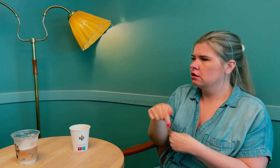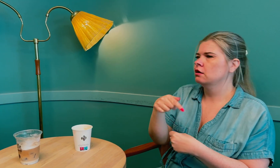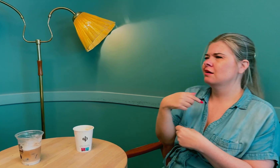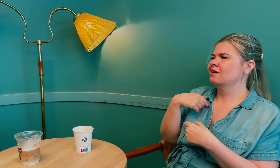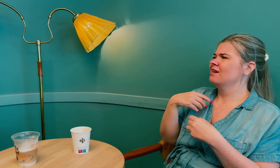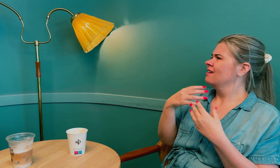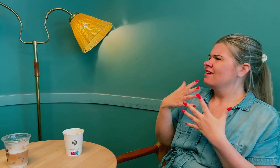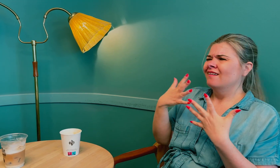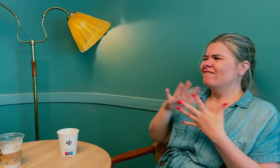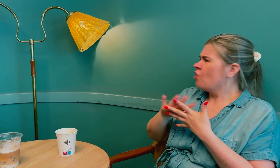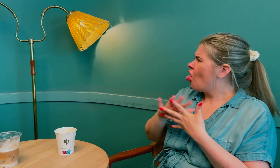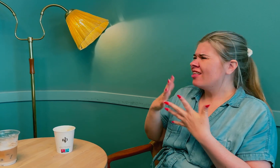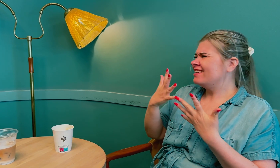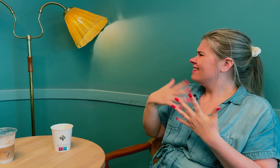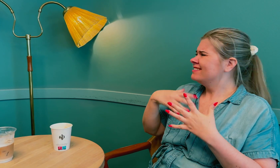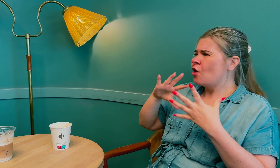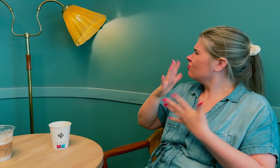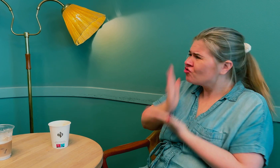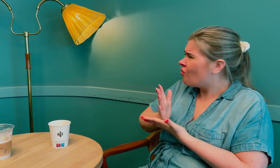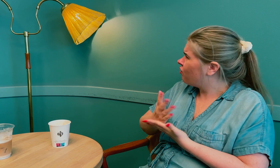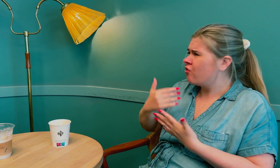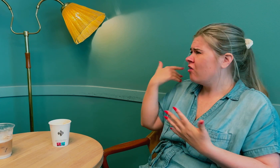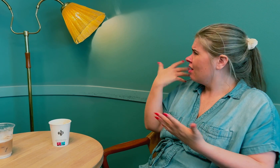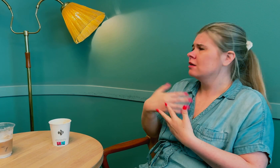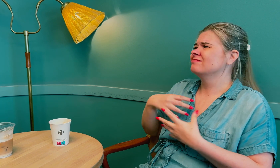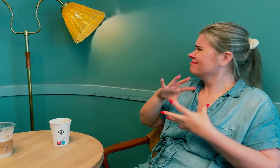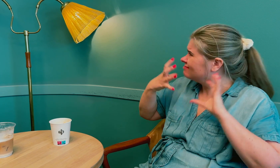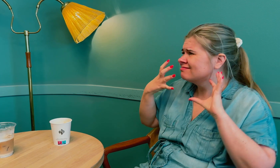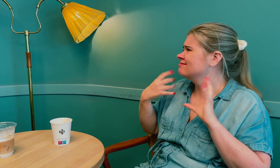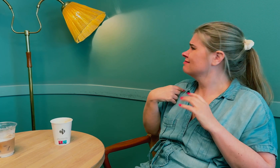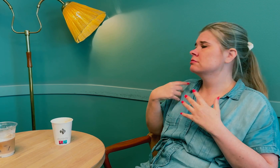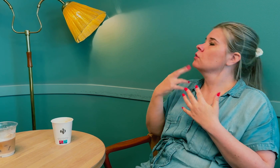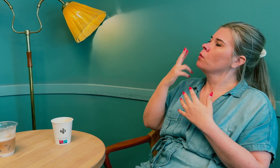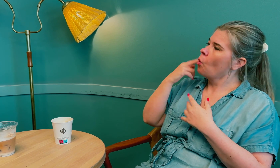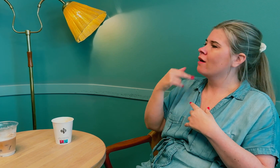Jeg følte jeg hadde fått nok av misforståelser.